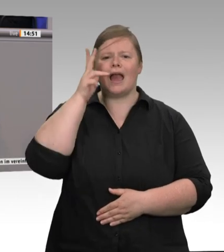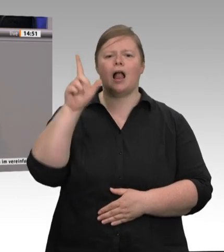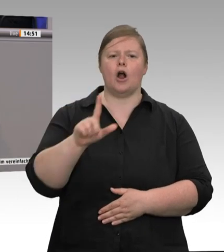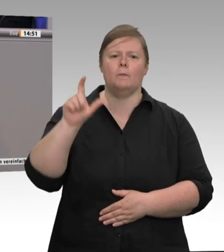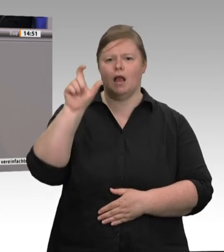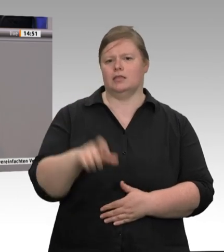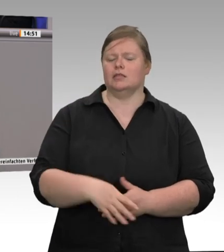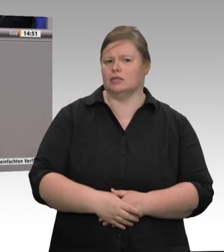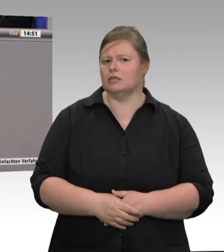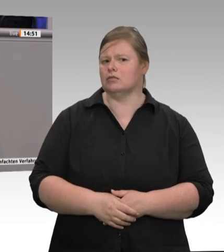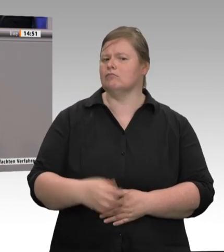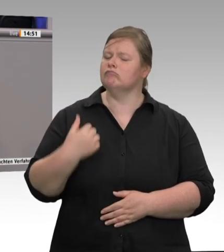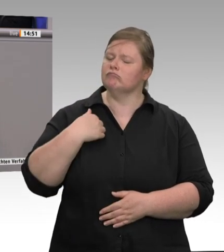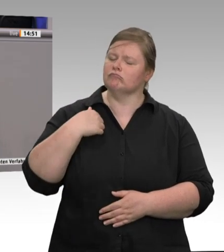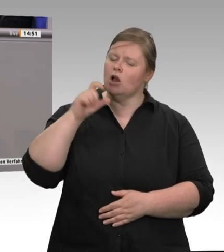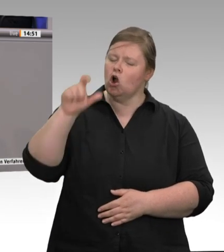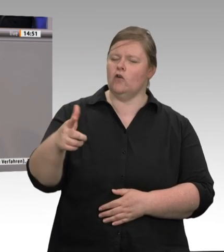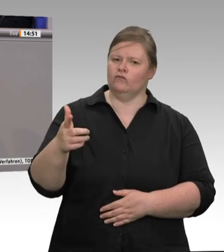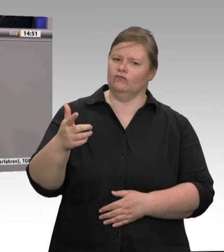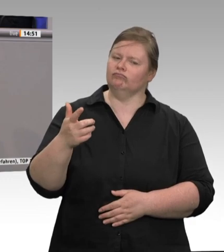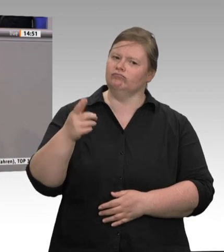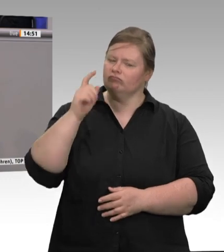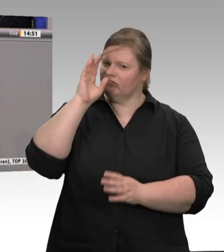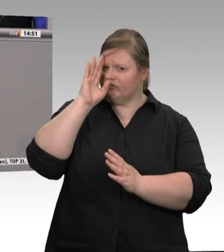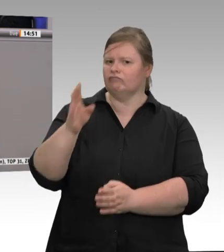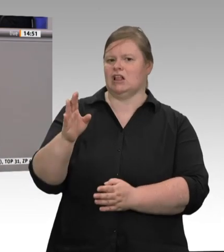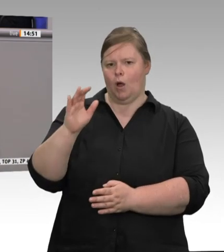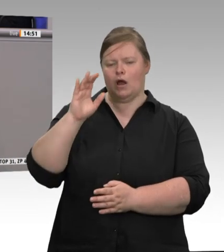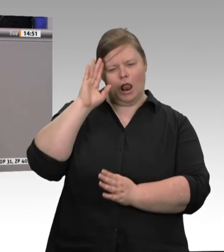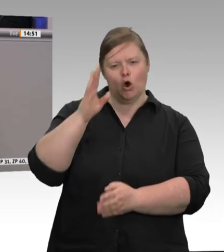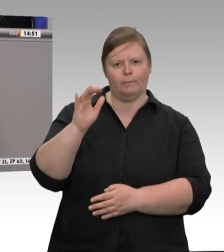„darauf an, ob die Arbeitnehmerinnen und Arbeitnehmer auch in ihrer Freizeit immer